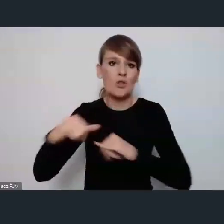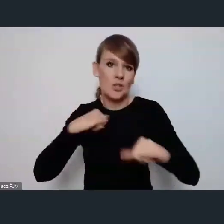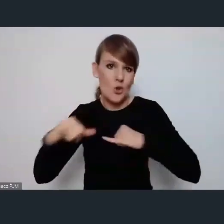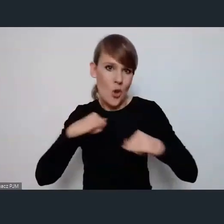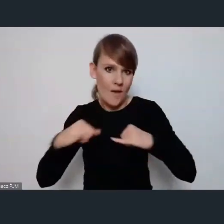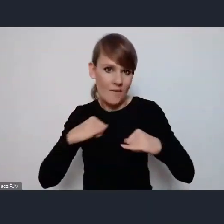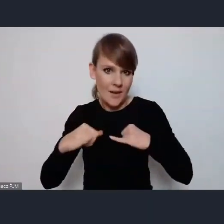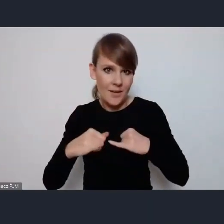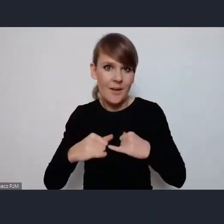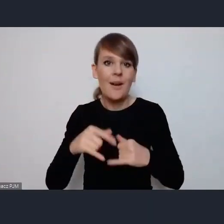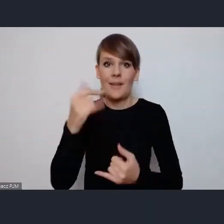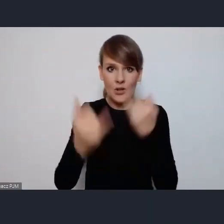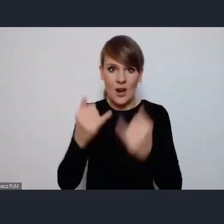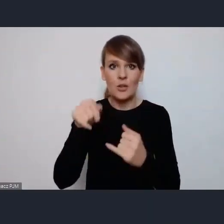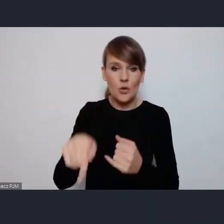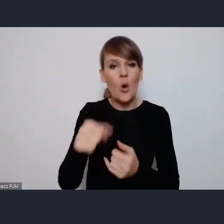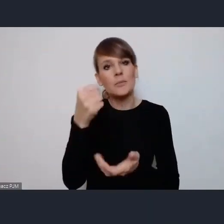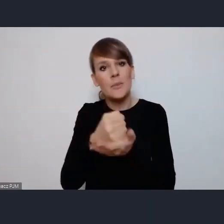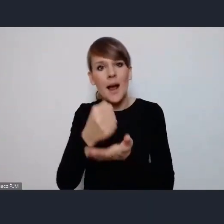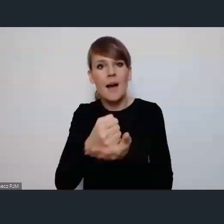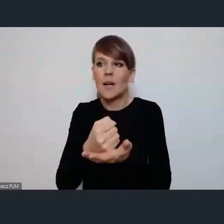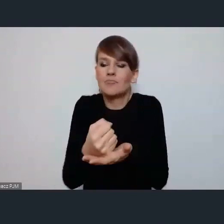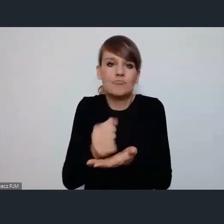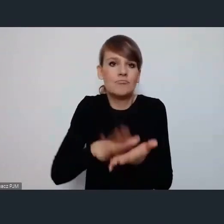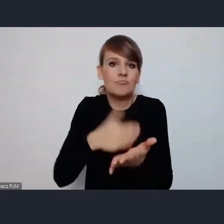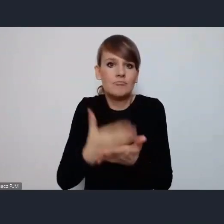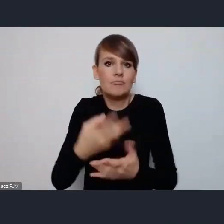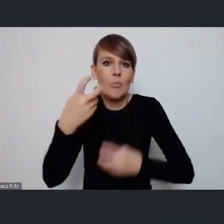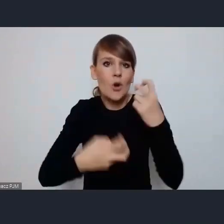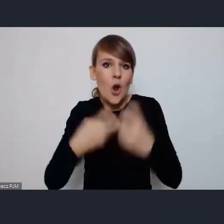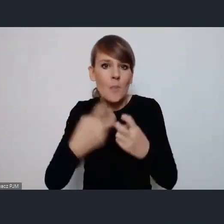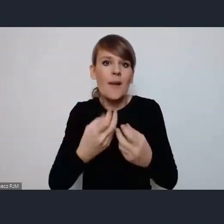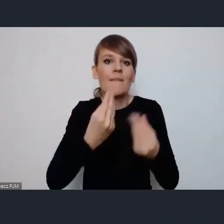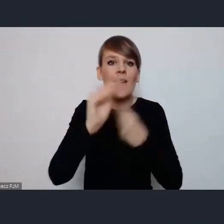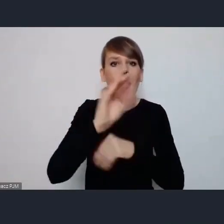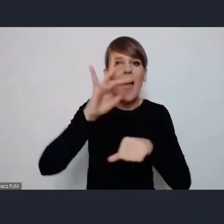Jeśli to będzie dotyczyło właśnie na przykład problematyki nie wiem, bardziej efektywnej współpracy na linii miasto